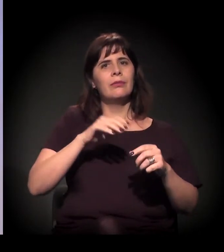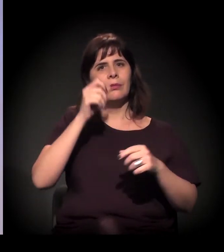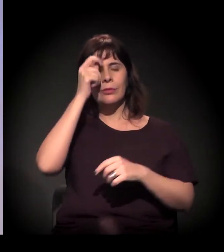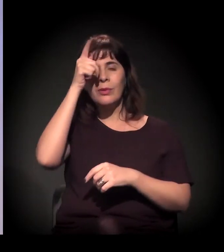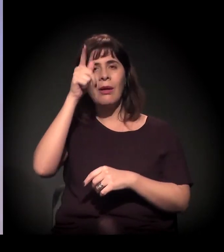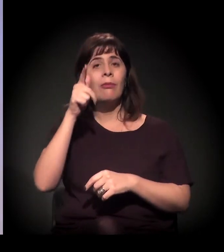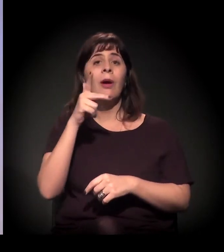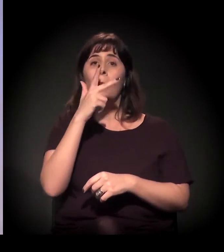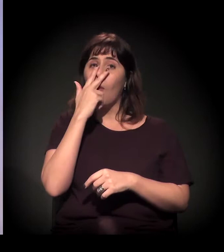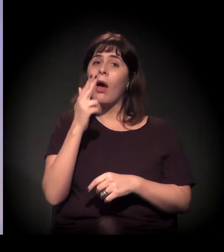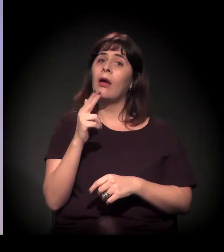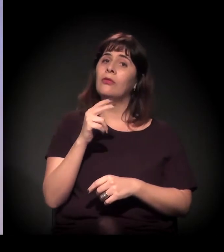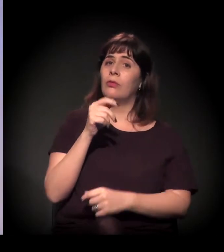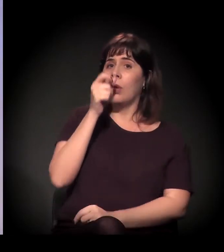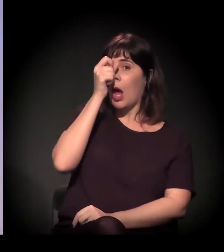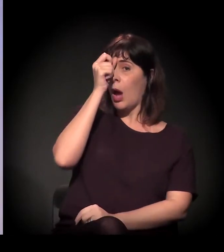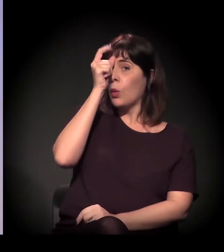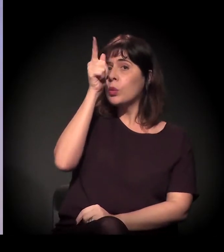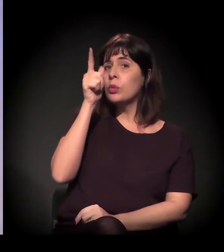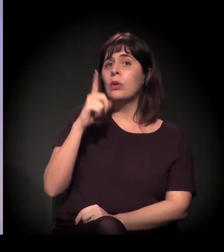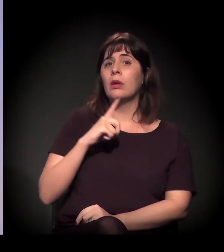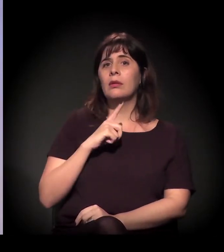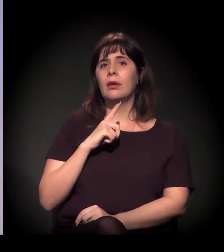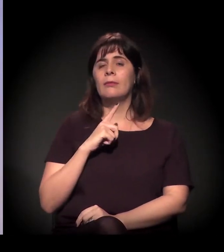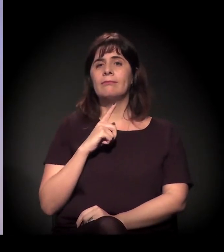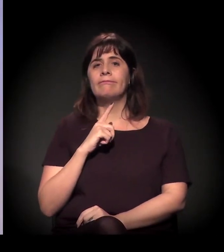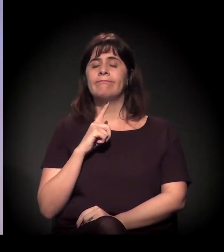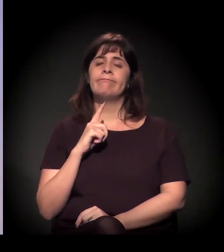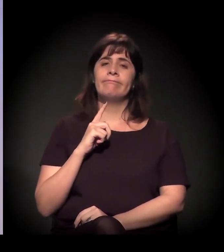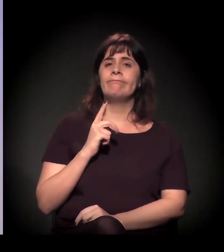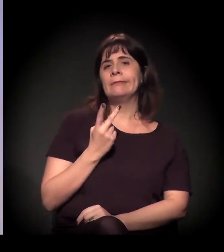E a cultura acho que tem dois lados ali, quando a gente trabalha na Cracolândia.